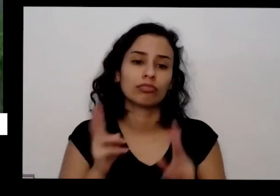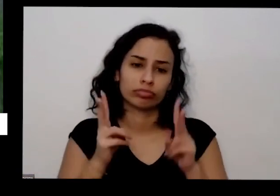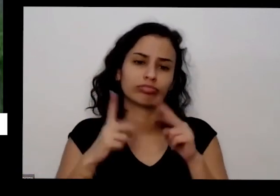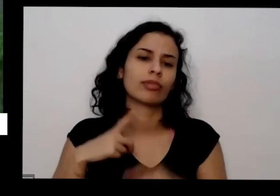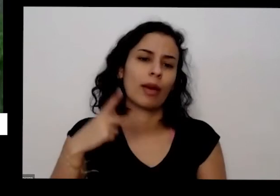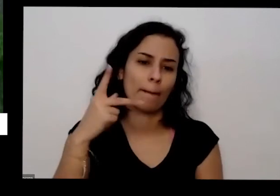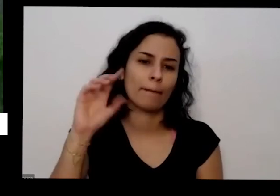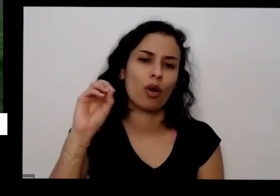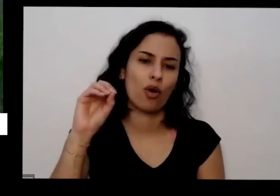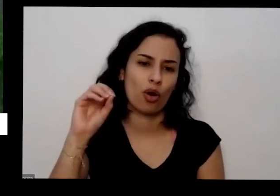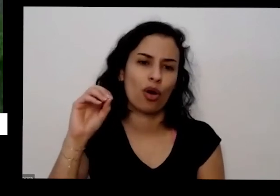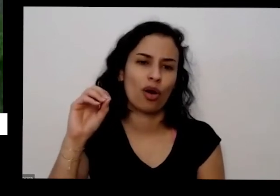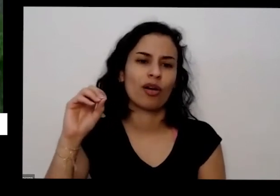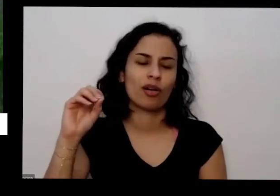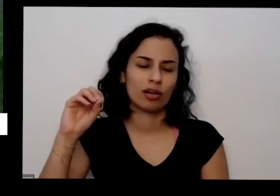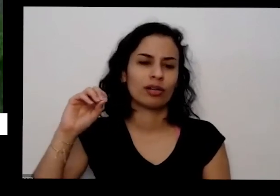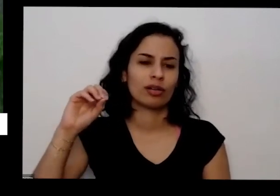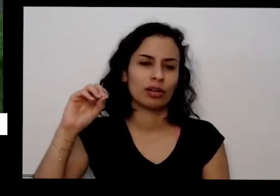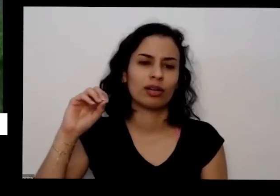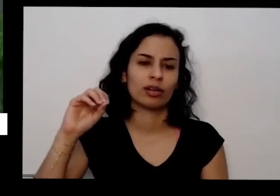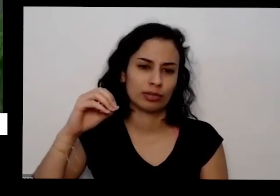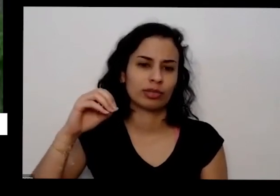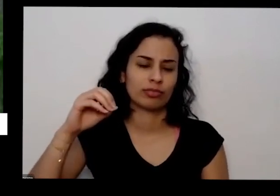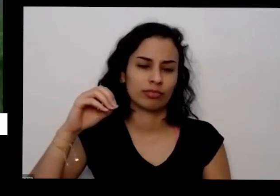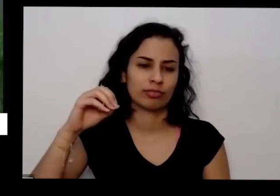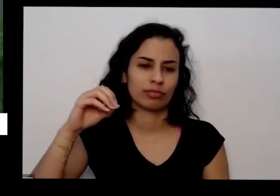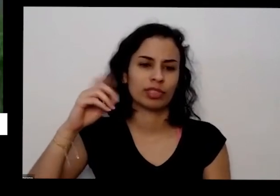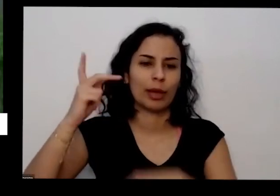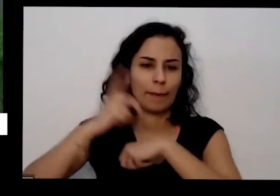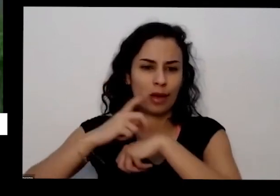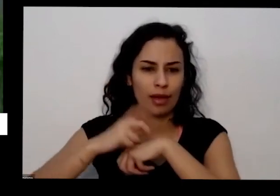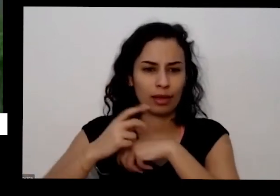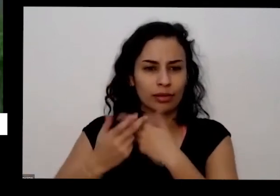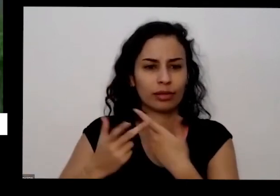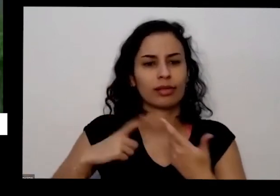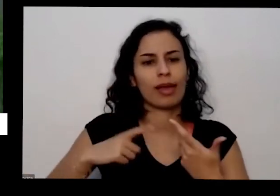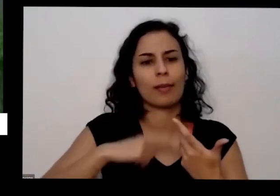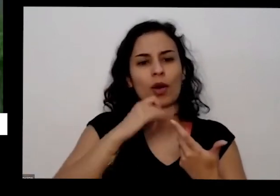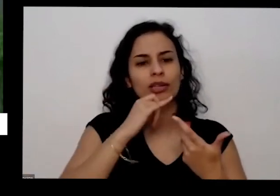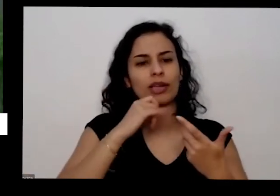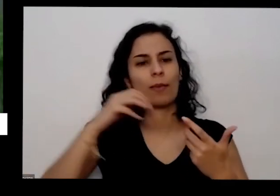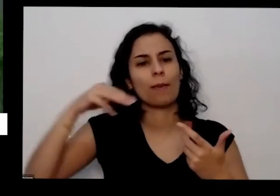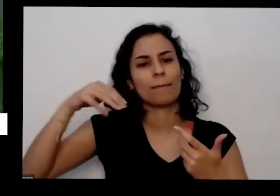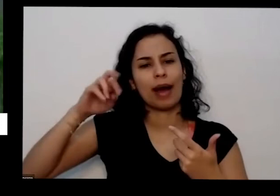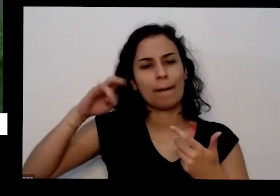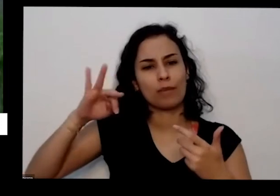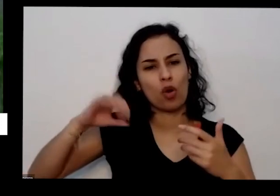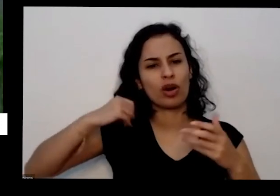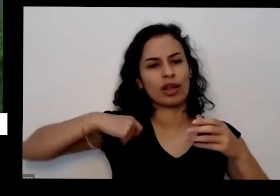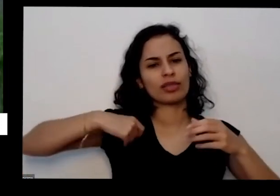correria aquela poeira depois do dia eles valem e colocam lá fora para o para ir para o lixo isso é